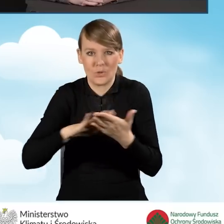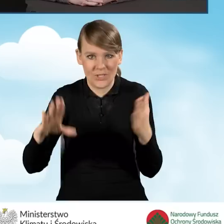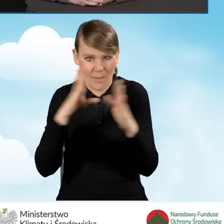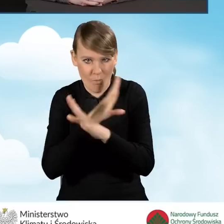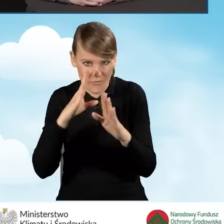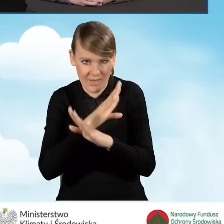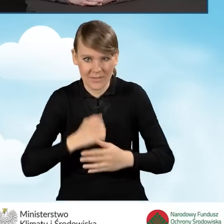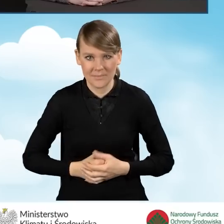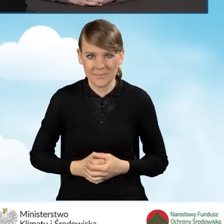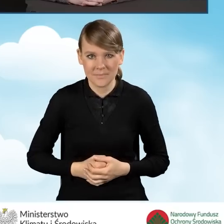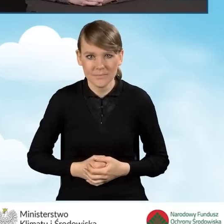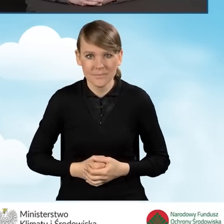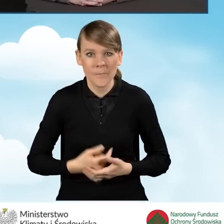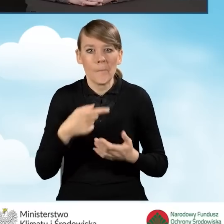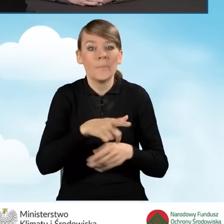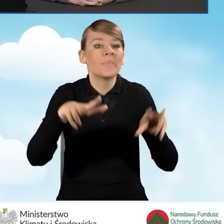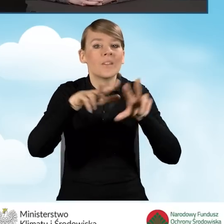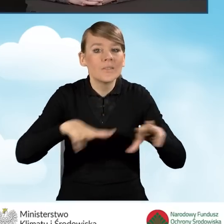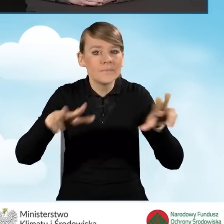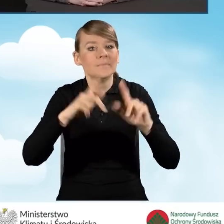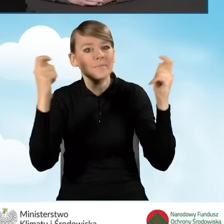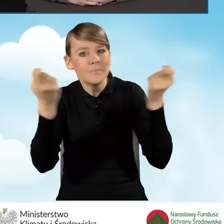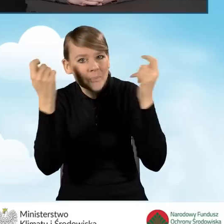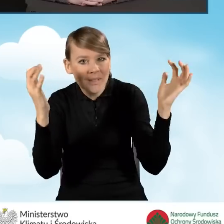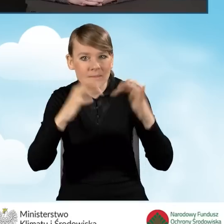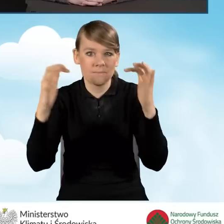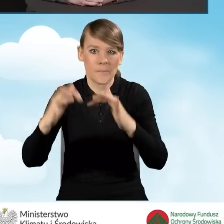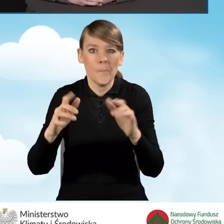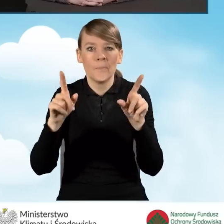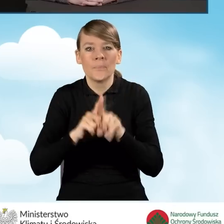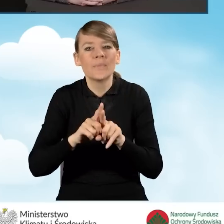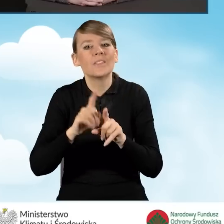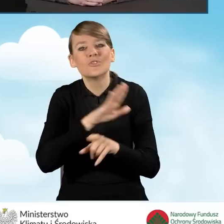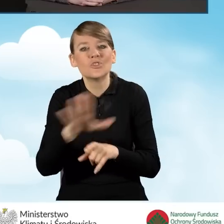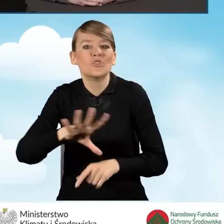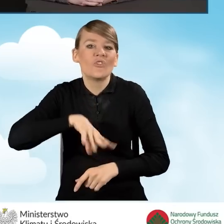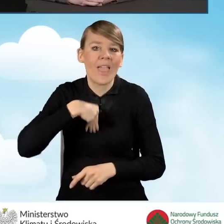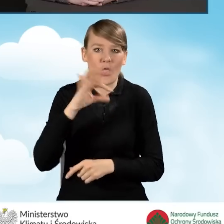Wszystkie pikniki rodzinne, czy święta gminne też są dobrą okazją